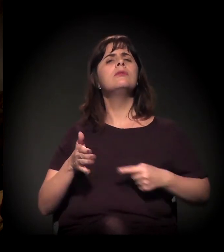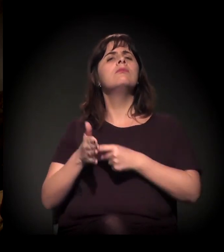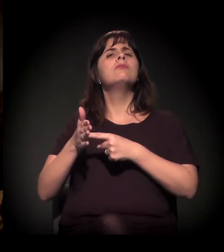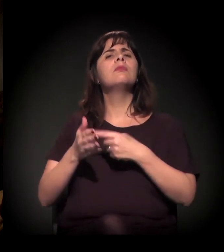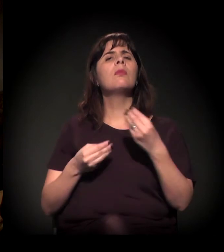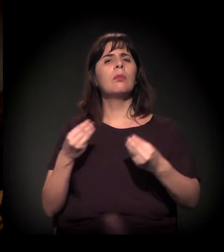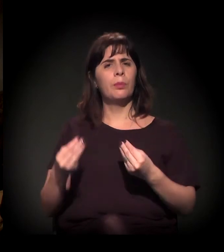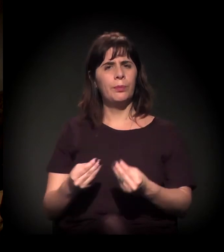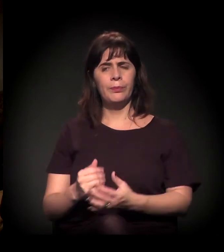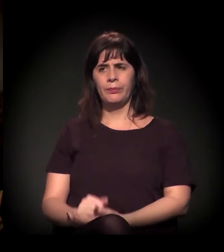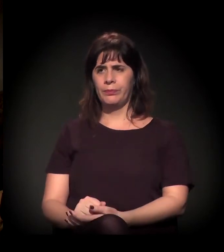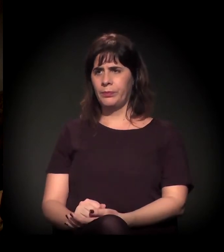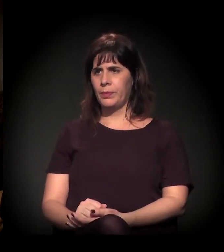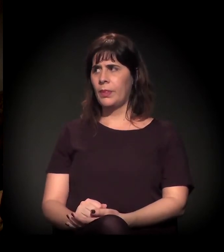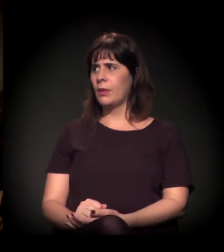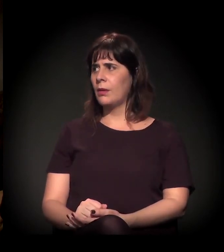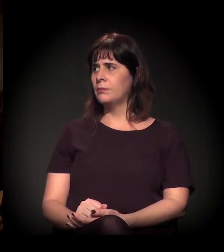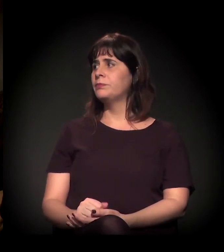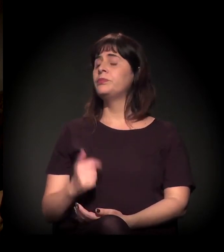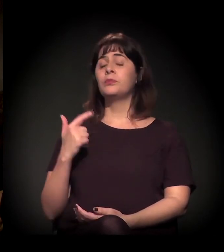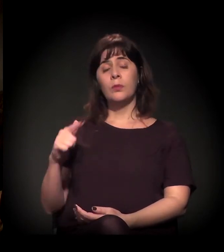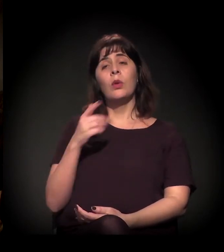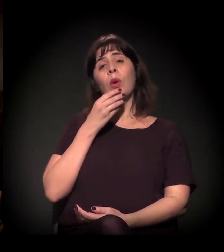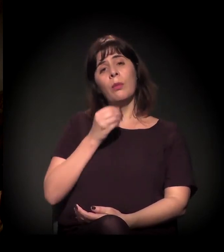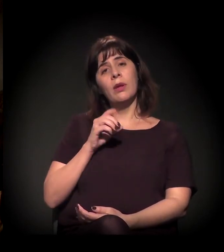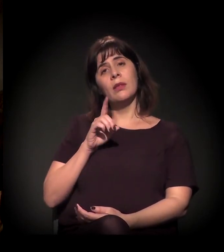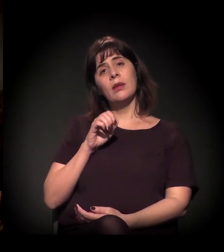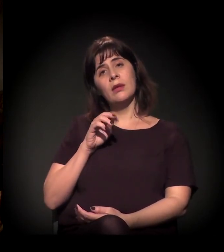Para o Daniel Mello, a minha pergunta é: